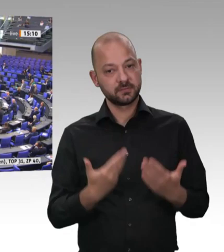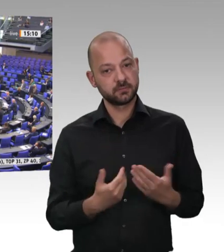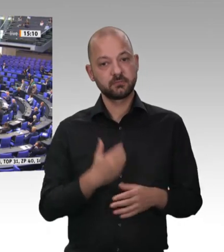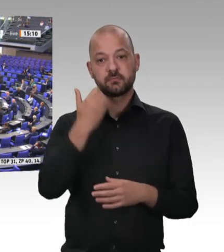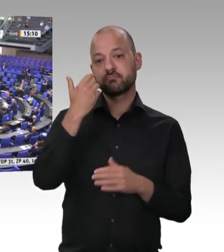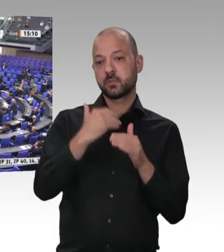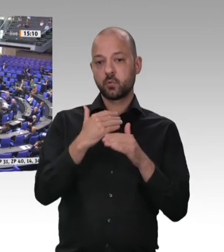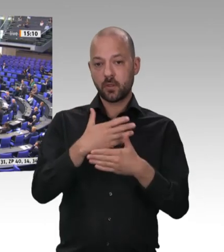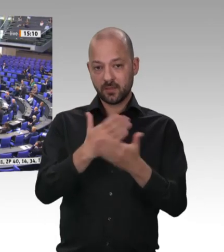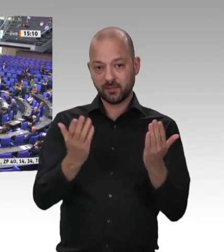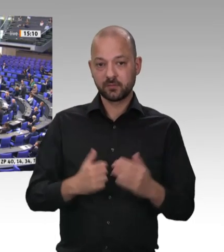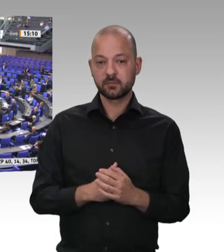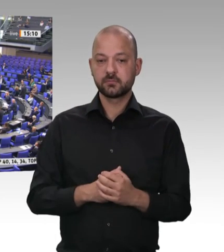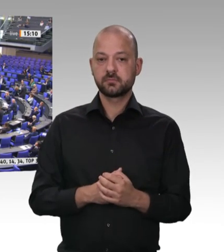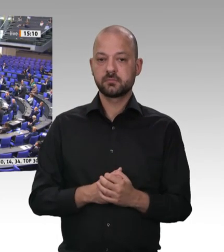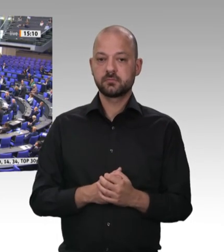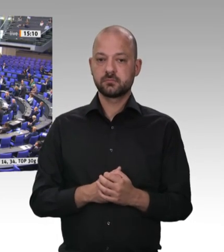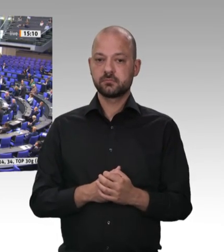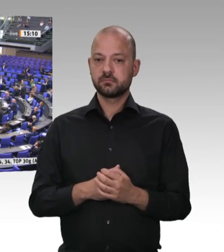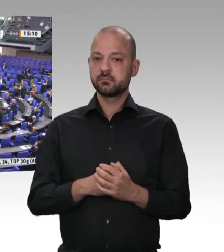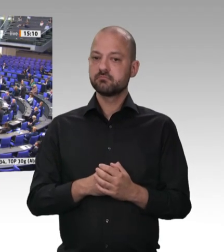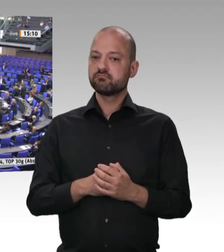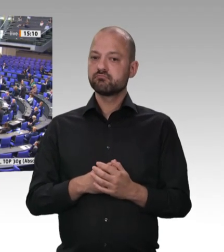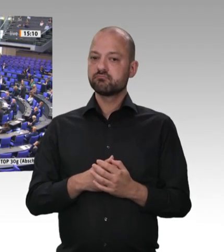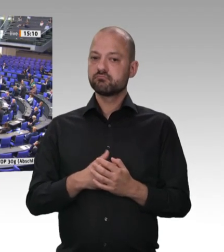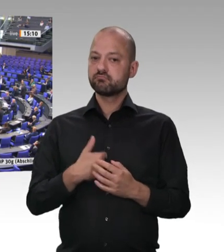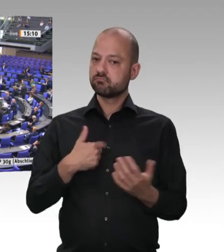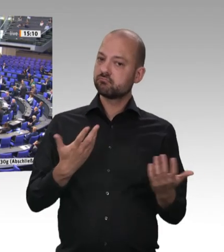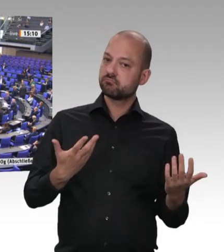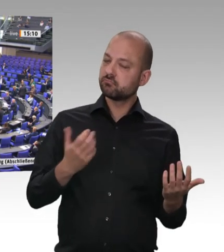mitten dort, wo die Schlachtungen alle stattfinden: 2 Kilometer zum Großzerleger WestCrown,